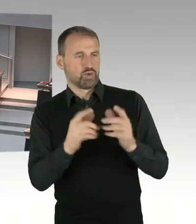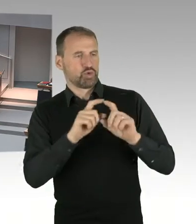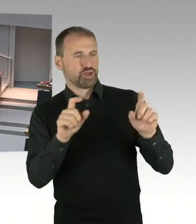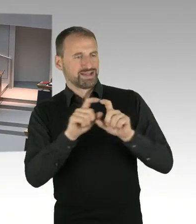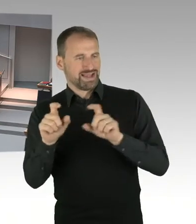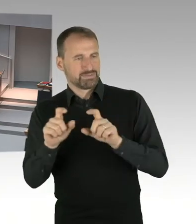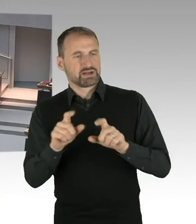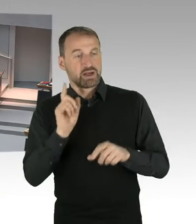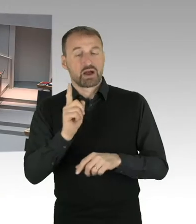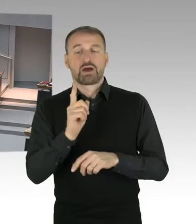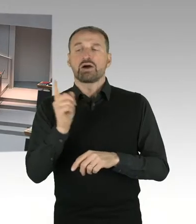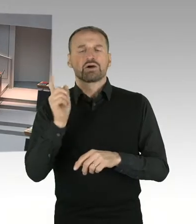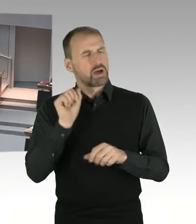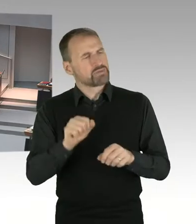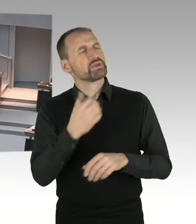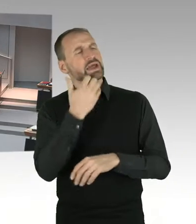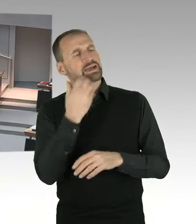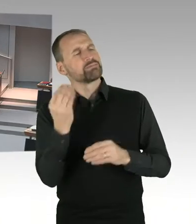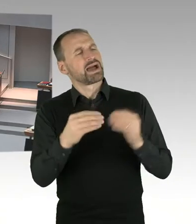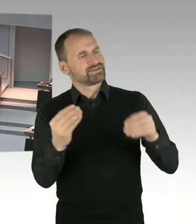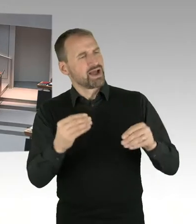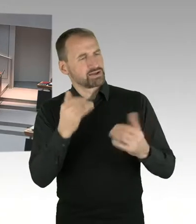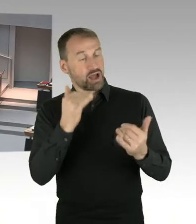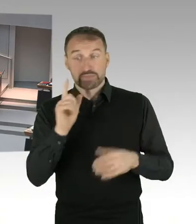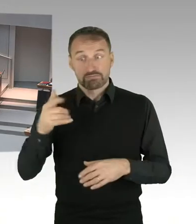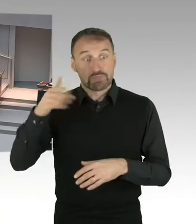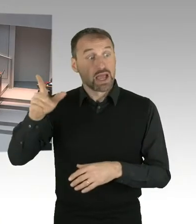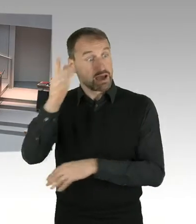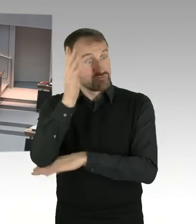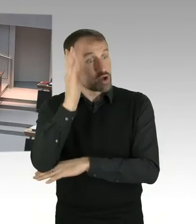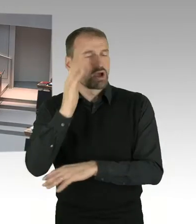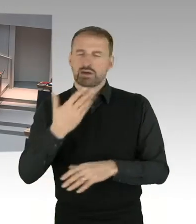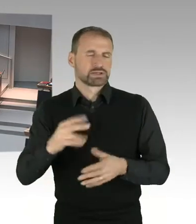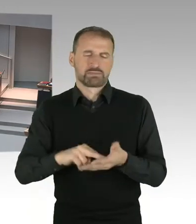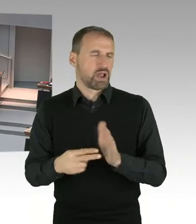(Präsidium) Vielen Dank, damit ist die Runde nach der Stärke der Fraktionen beendet. Nun können wir die weiteren Meldungen